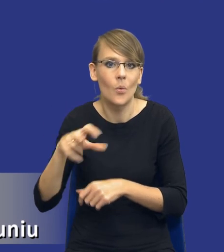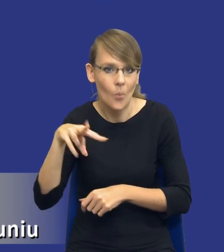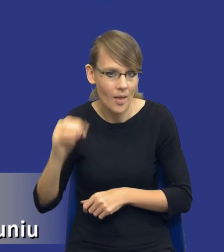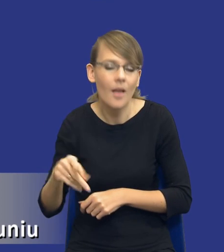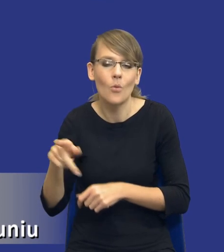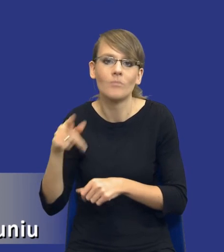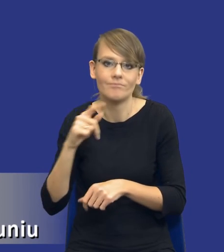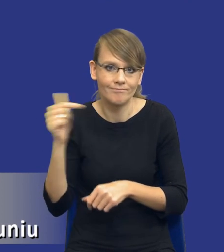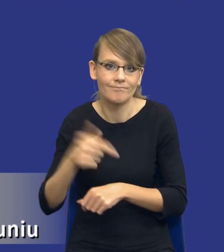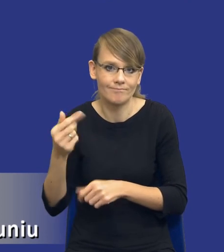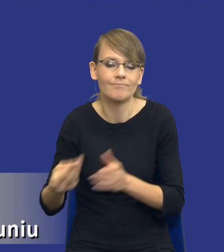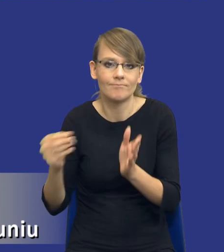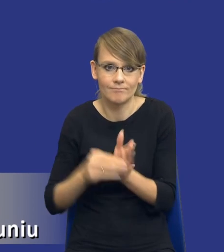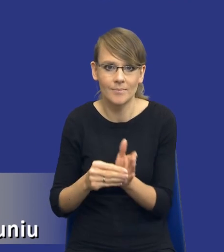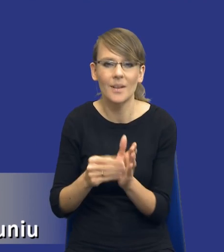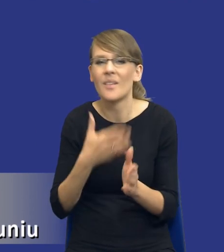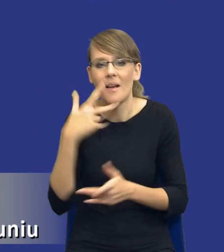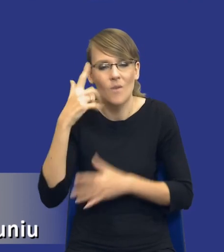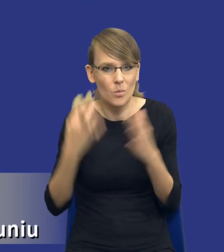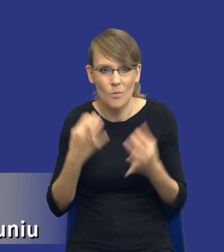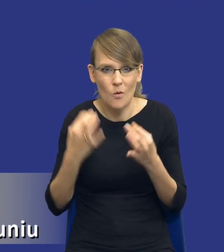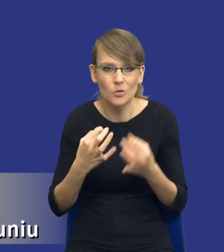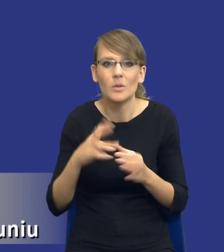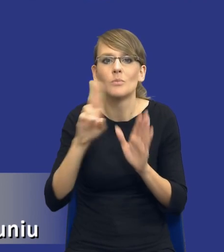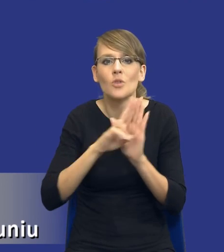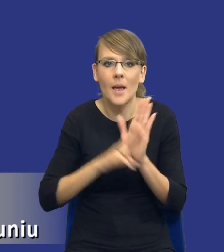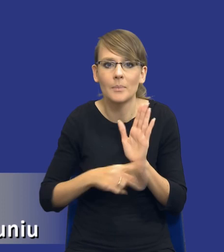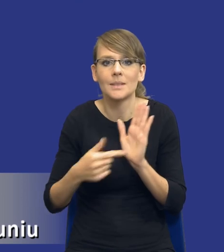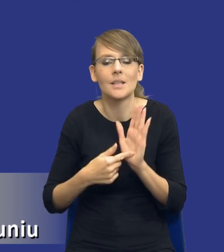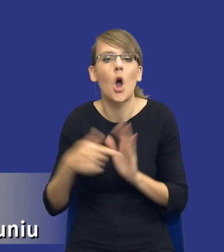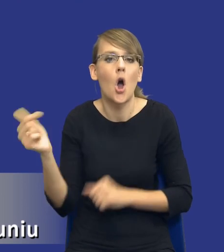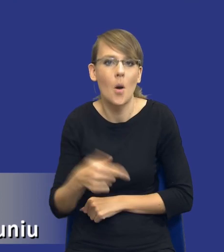Bo nie ulega wątpliwości, drodzy Państwo, że przepis jest przepisem obligatoryjnym,